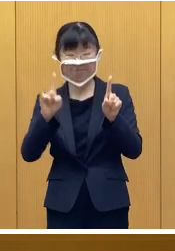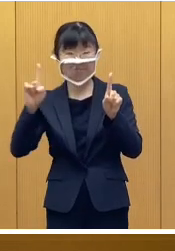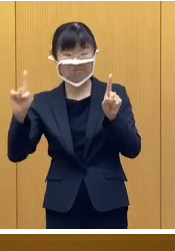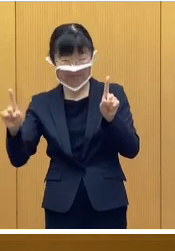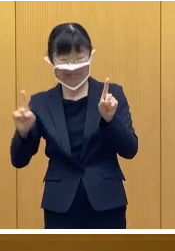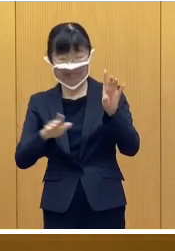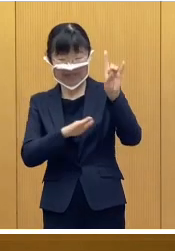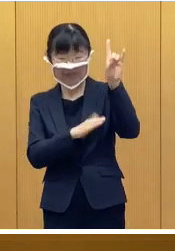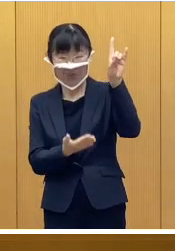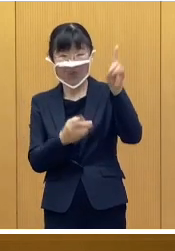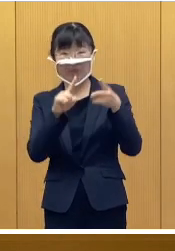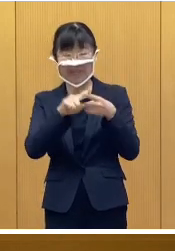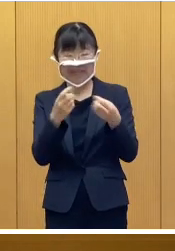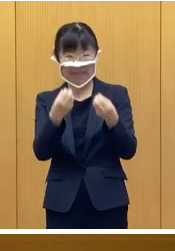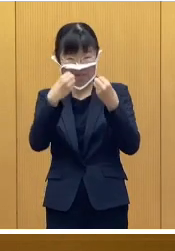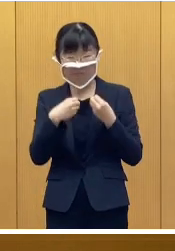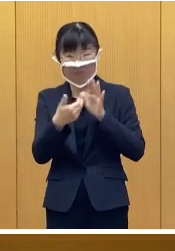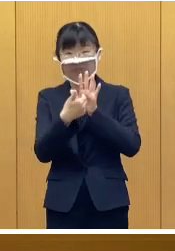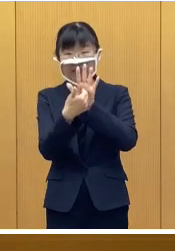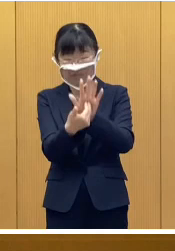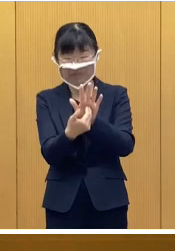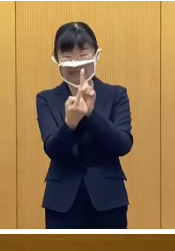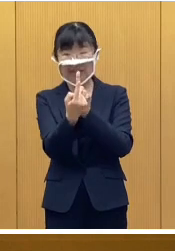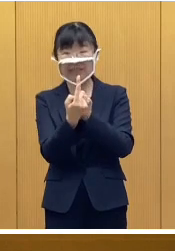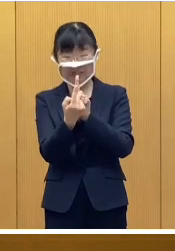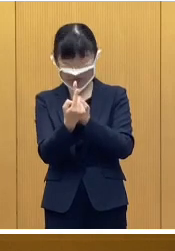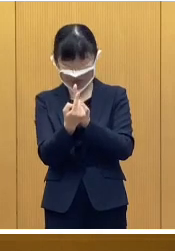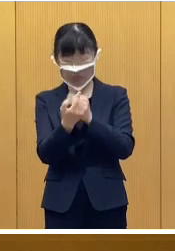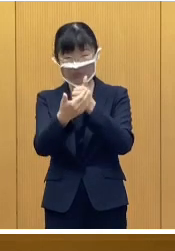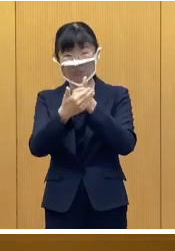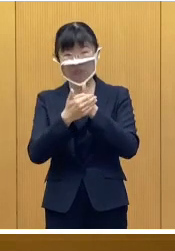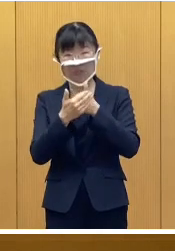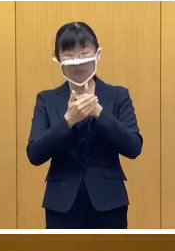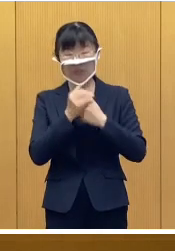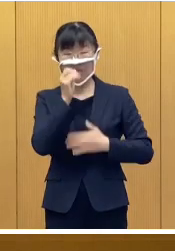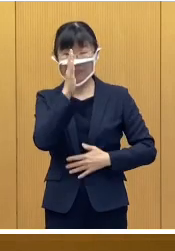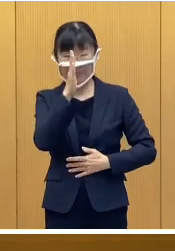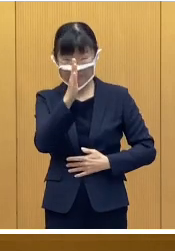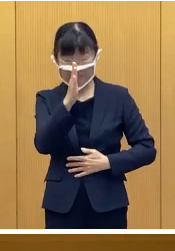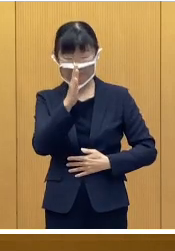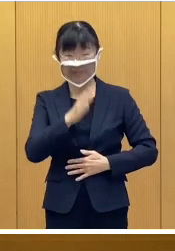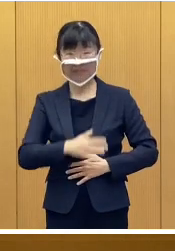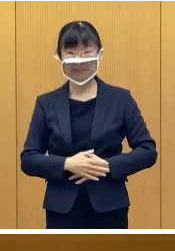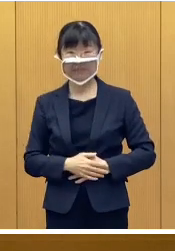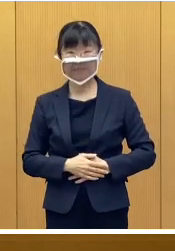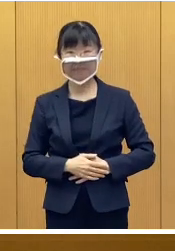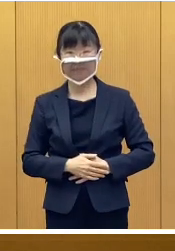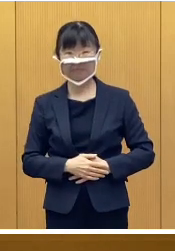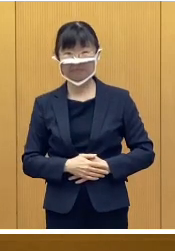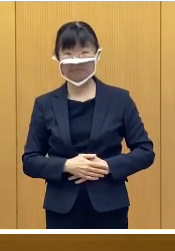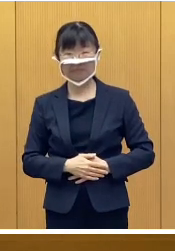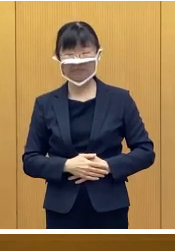いわゆる基本的な感染症対策について ご協力をお願いしたいと思います